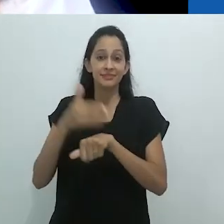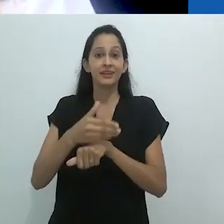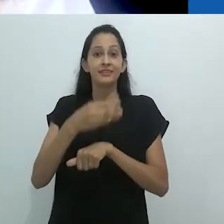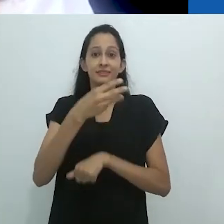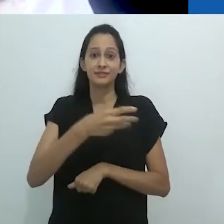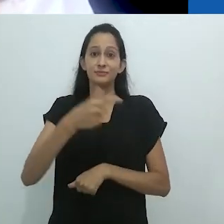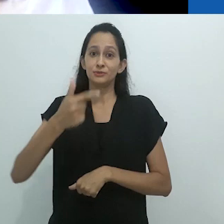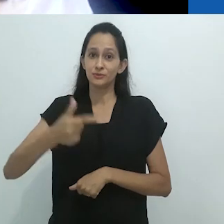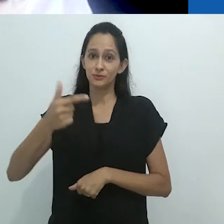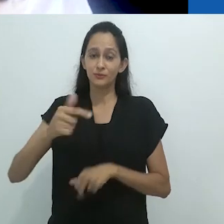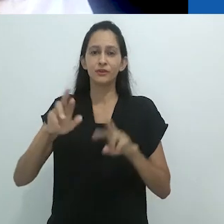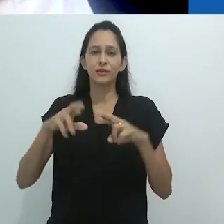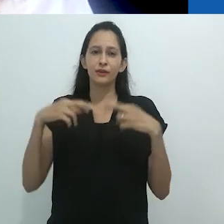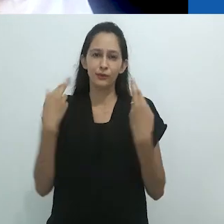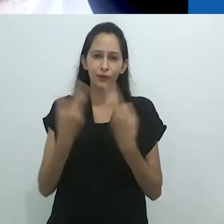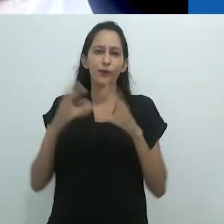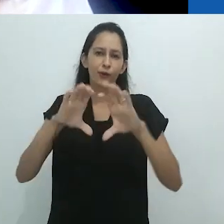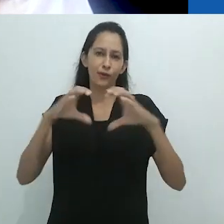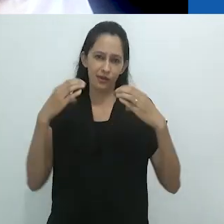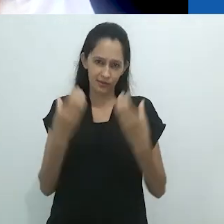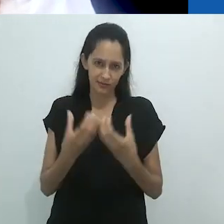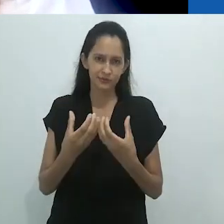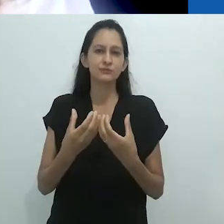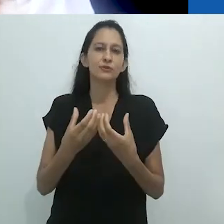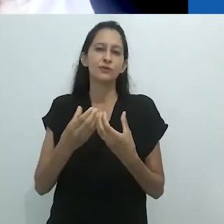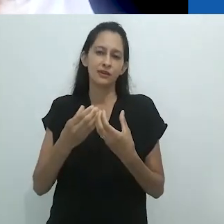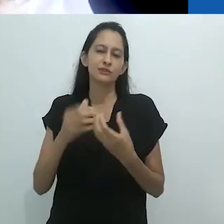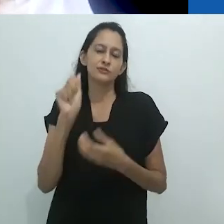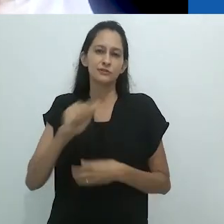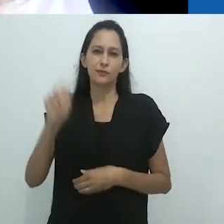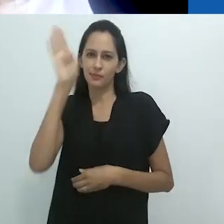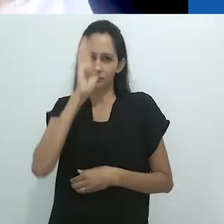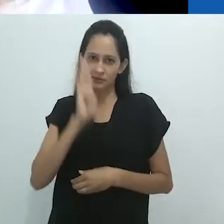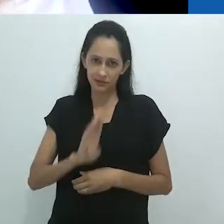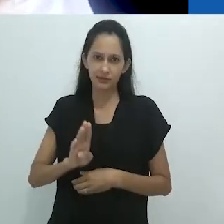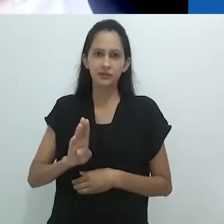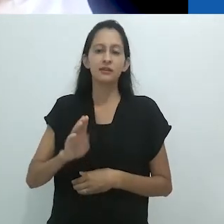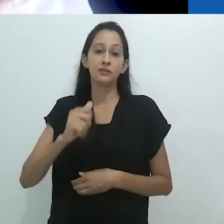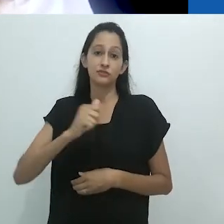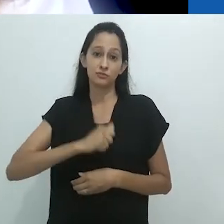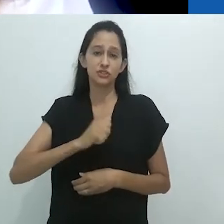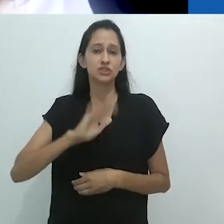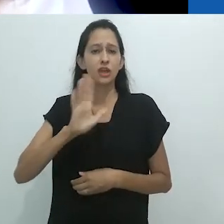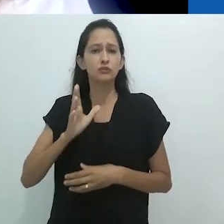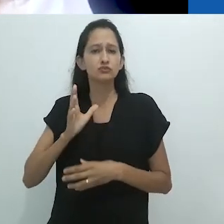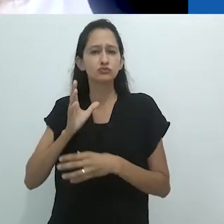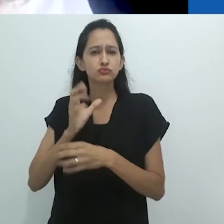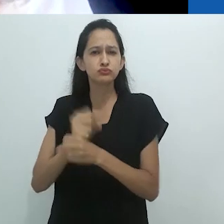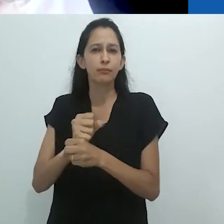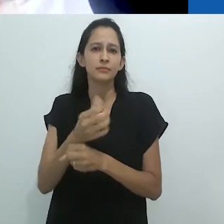que completa 65 anos, sendo a mais antiga associação em Ciências Sociais no Brasil.